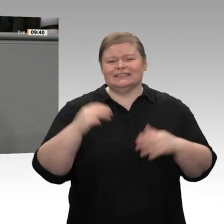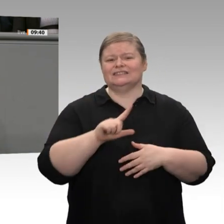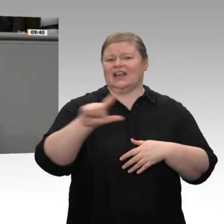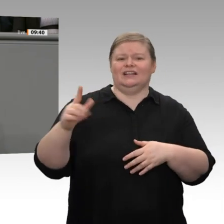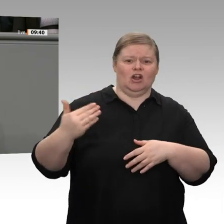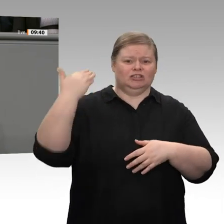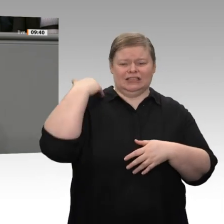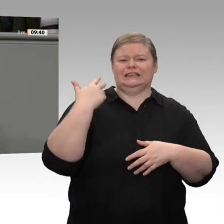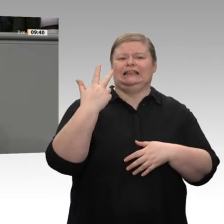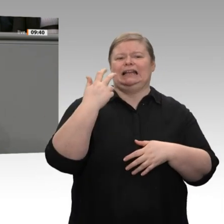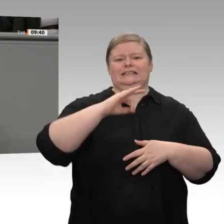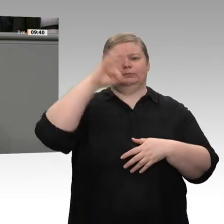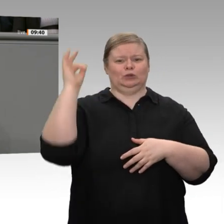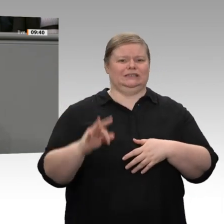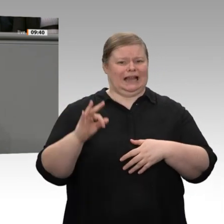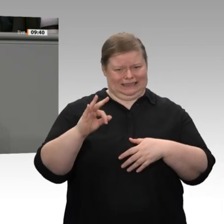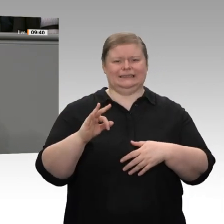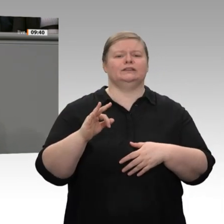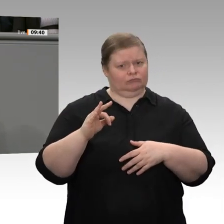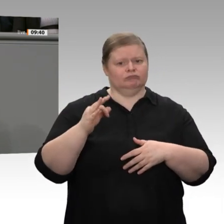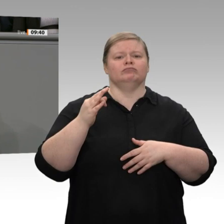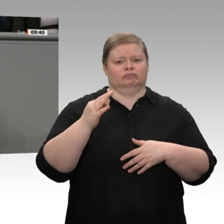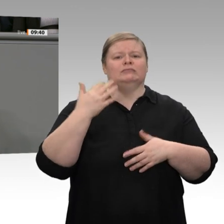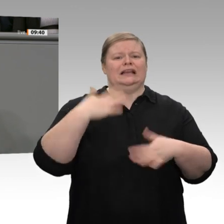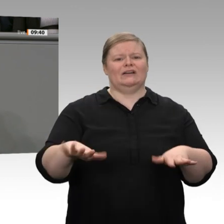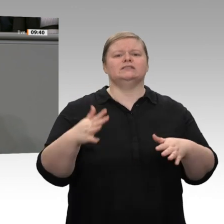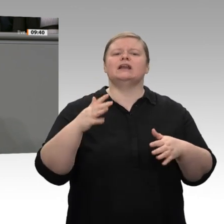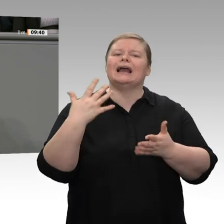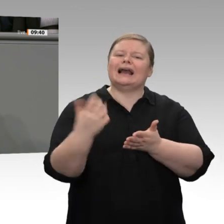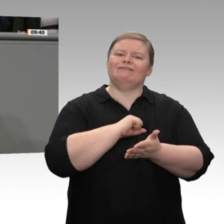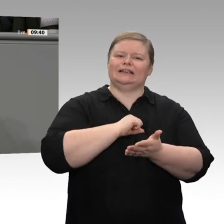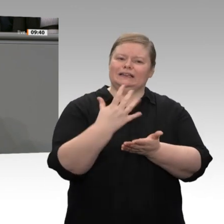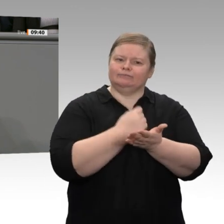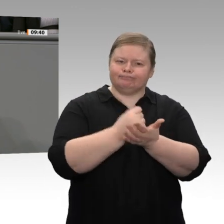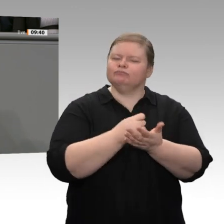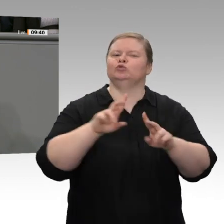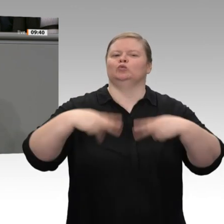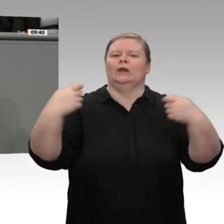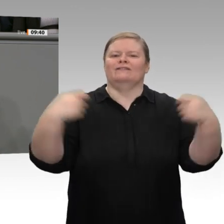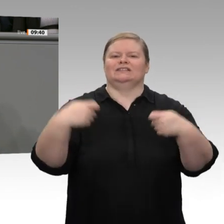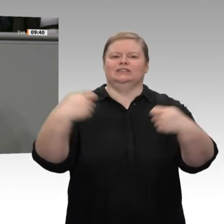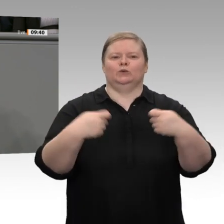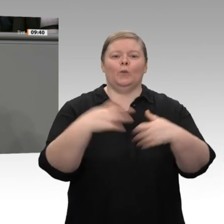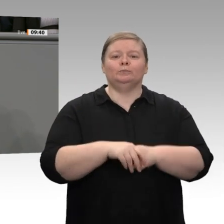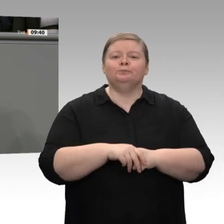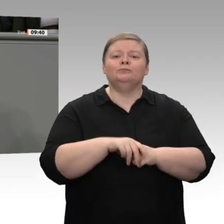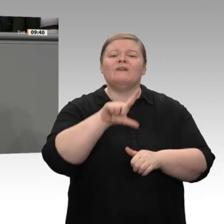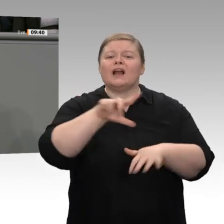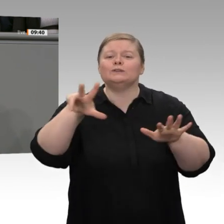wurden die Unternehmensteuern deutlich gesenkt. Das Ergebnis waren nicht mehr, sondern permanent weniger Investitionen. Die Quote ist gesunken. Mit Verlaub, Herr Altmaier, Ihr Vorschlag